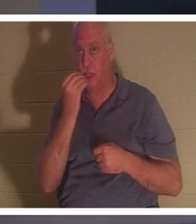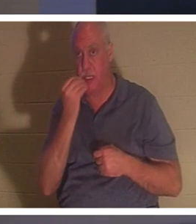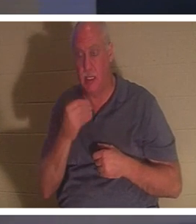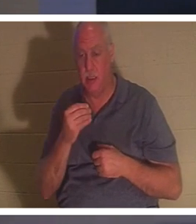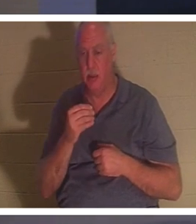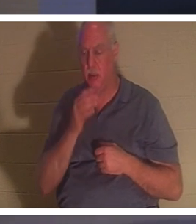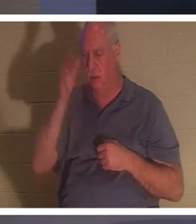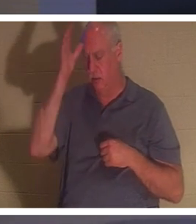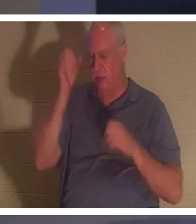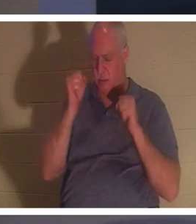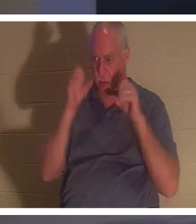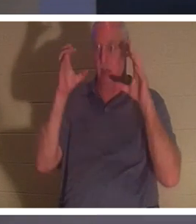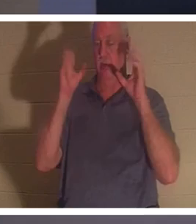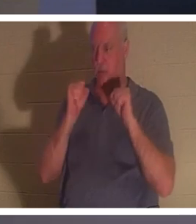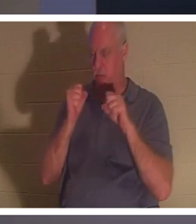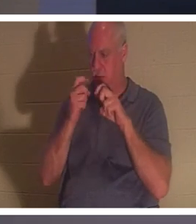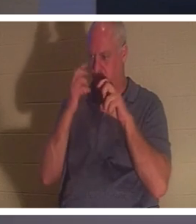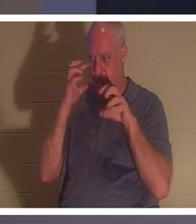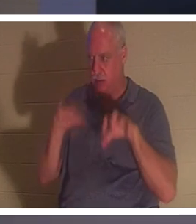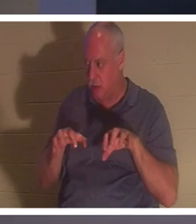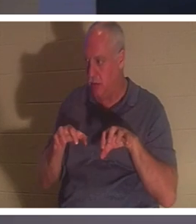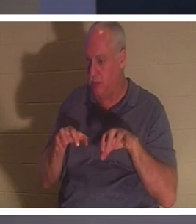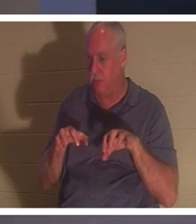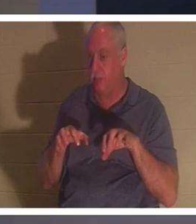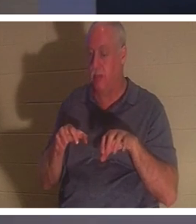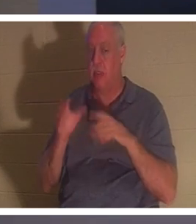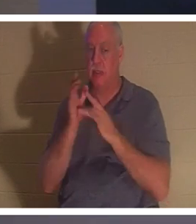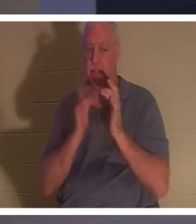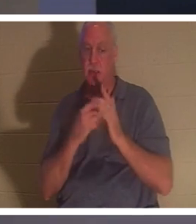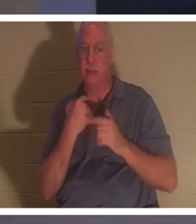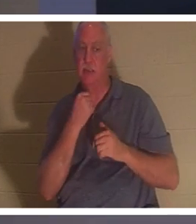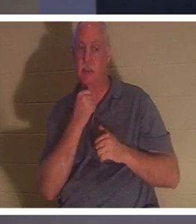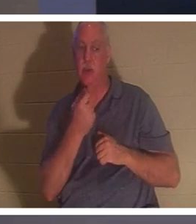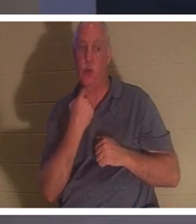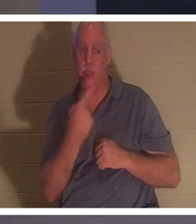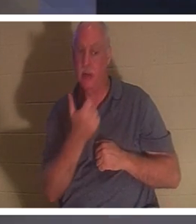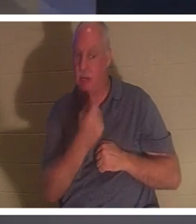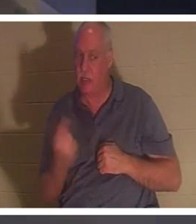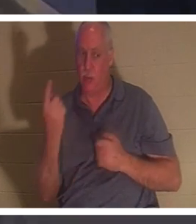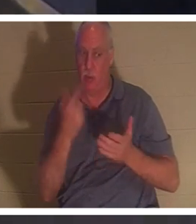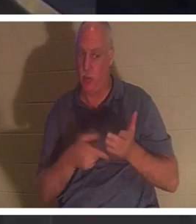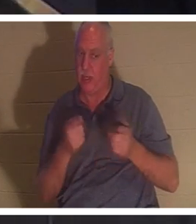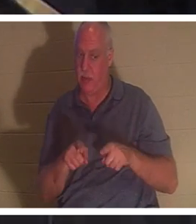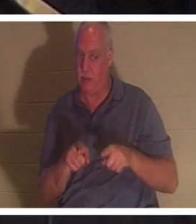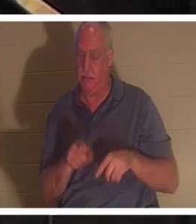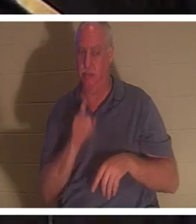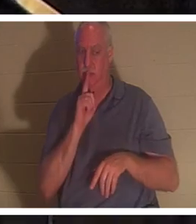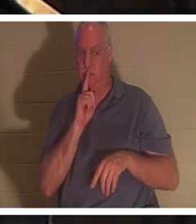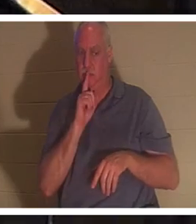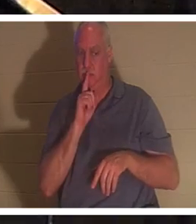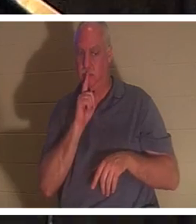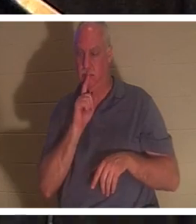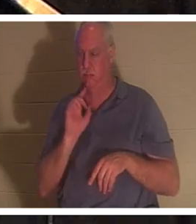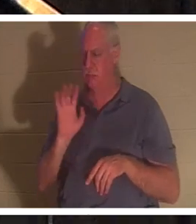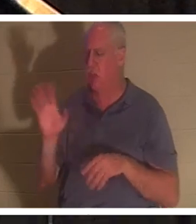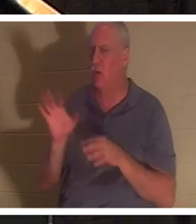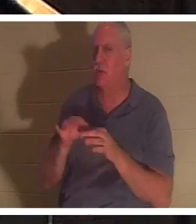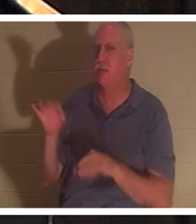但他命令他们不要告诉任何人发生了什么事。”她的精神回来了。当信徒